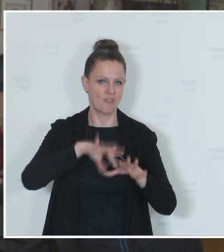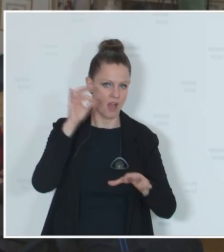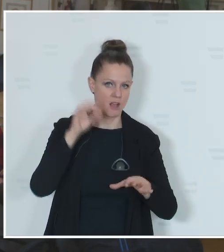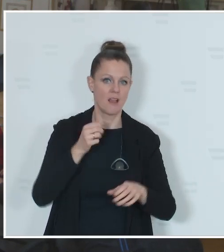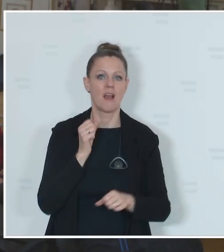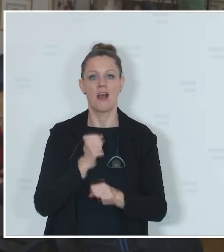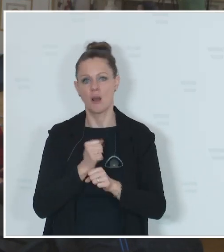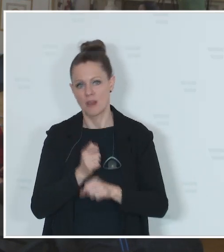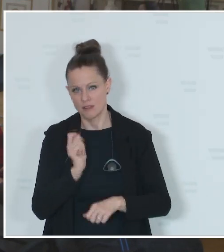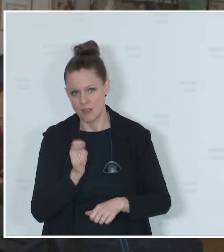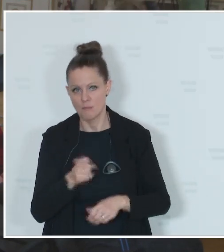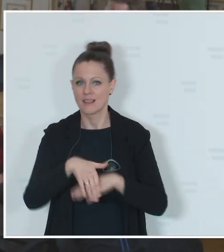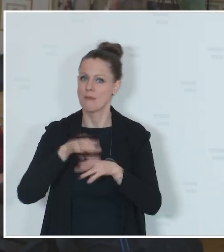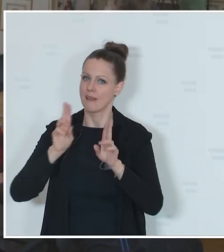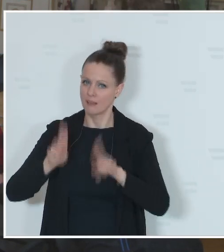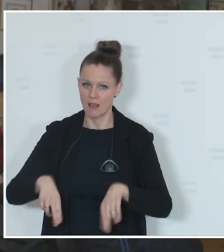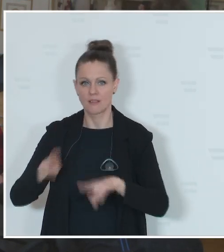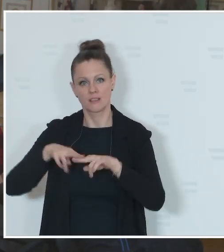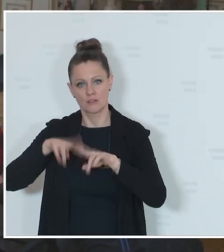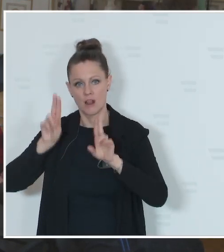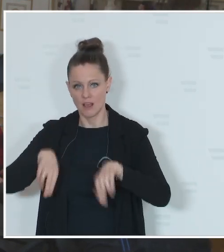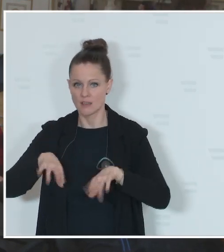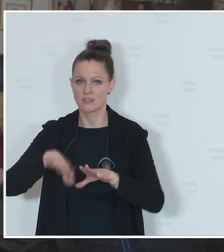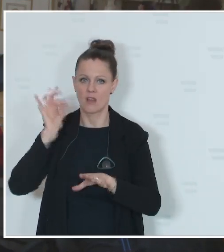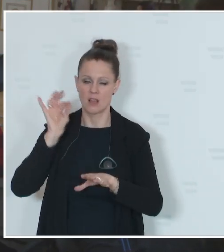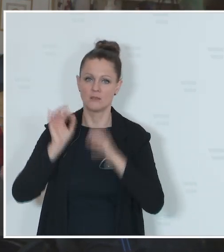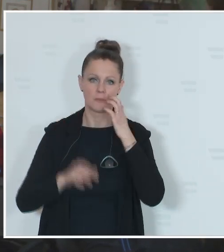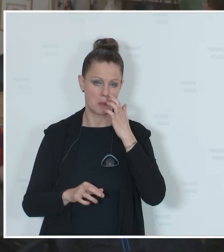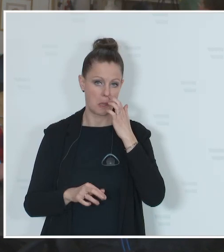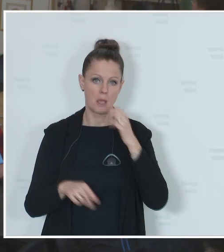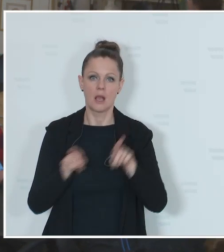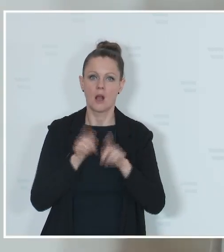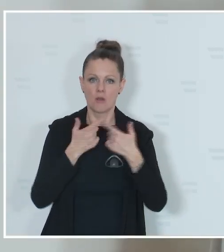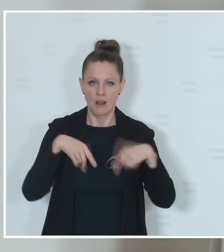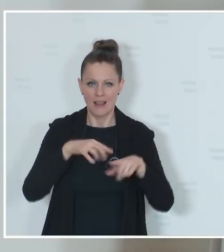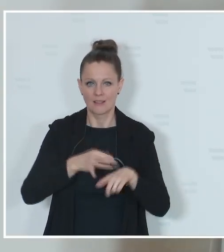Gemeinderatswahlen in Salzburg und in der Stadt Innsbruck. Landtagswahlen in der Steiermark,